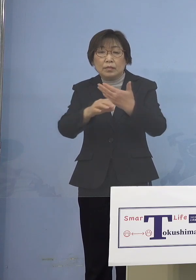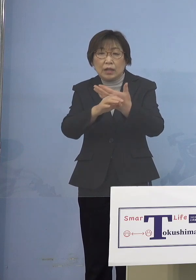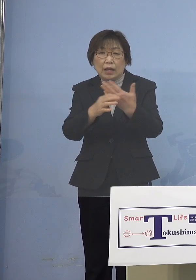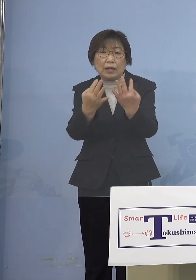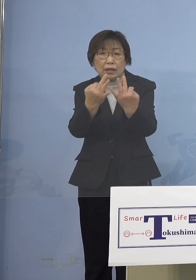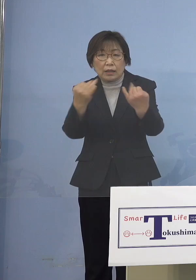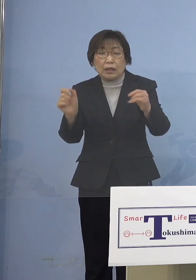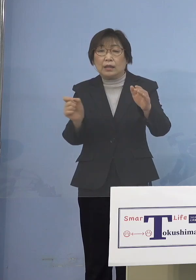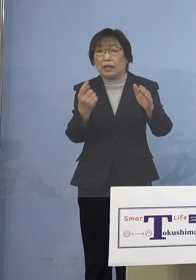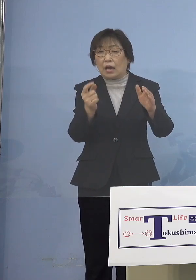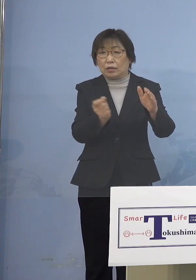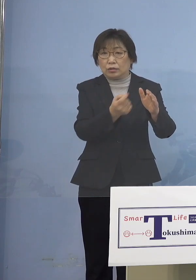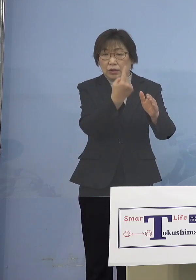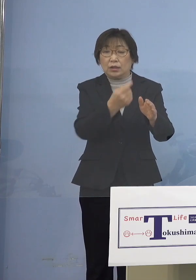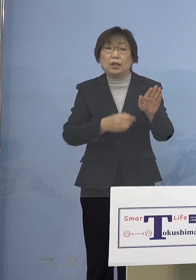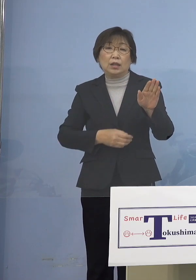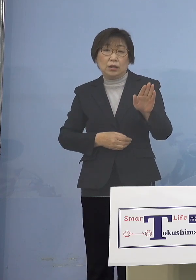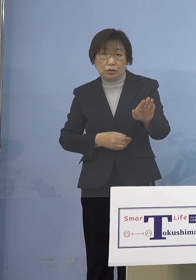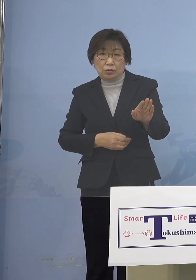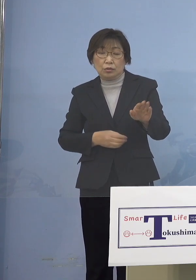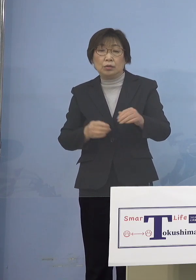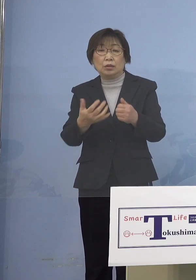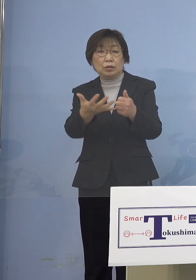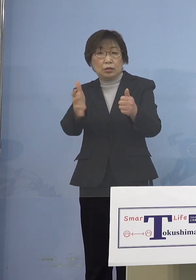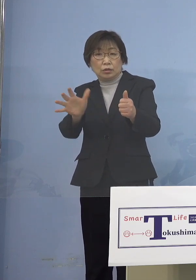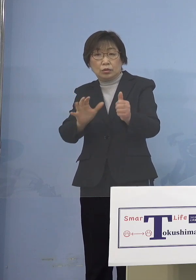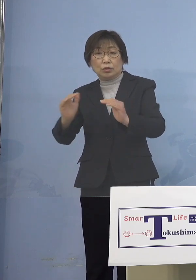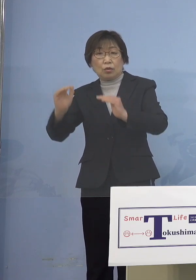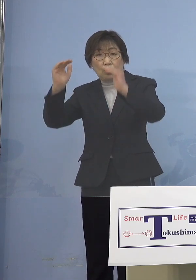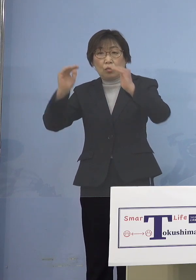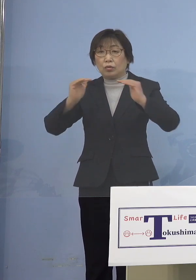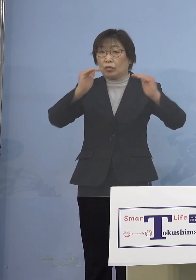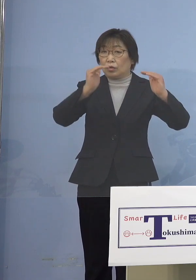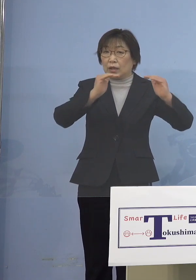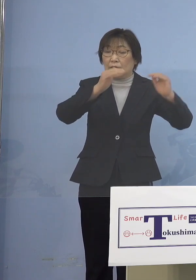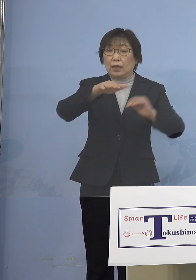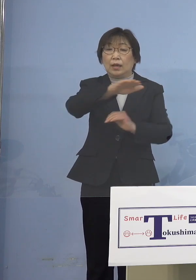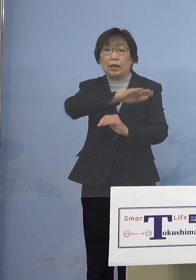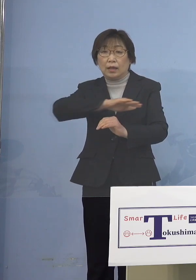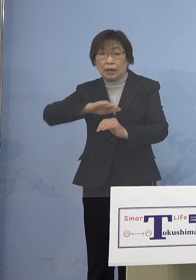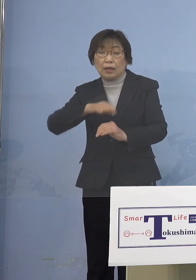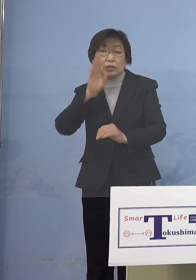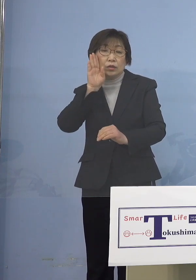ということで周囲の大人が速やかに ワクチンを接種することで